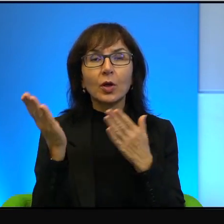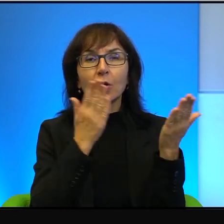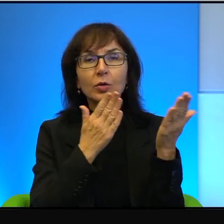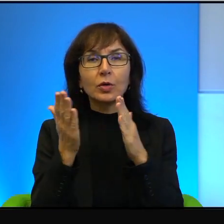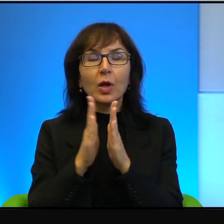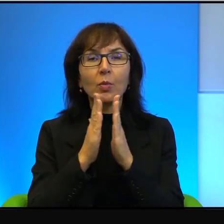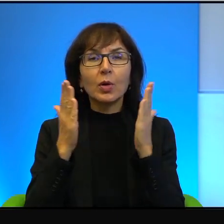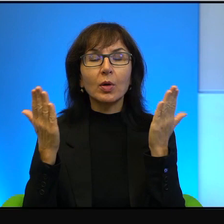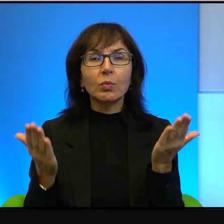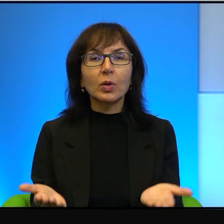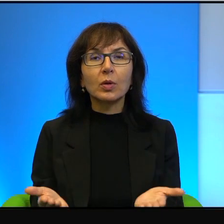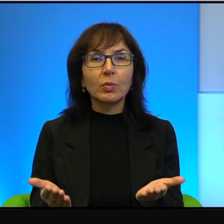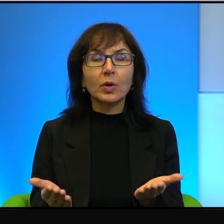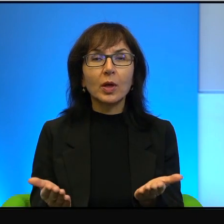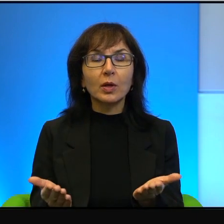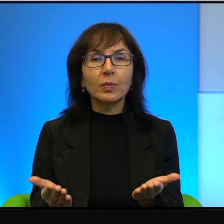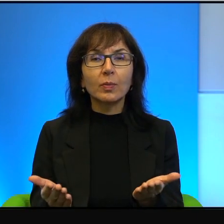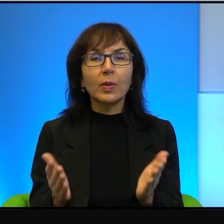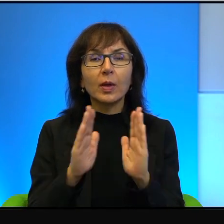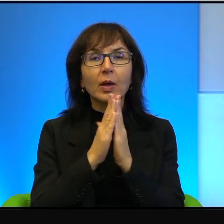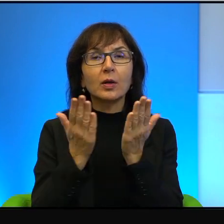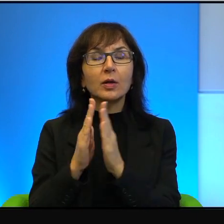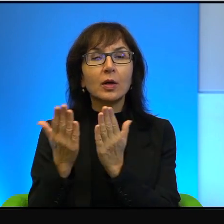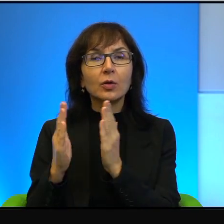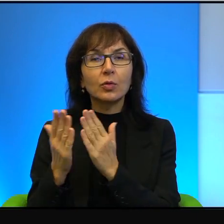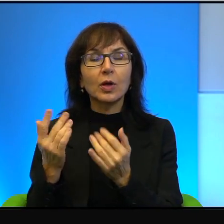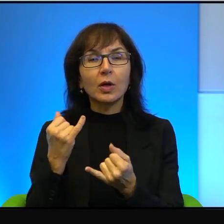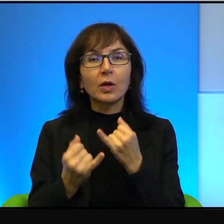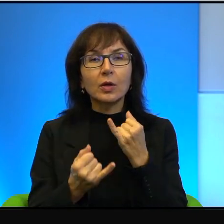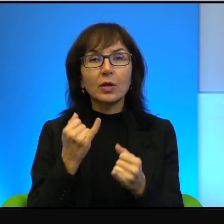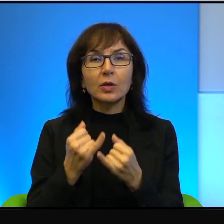hebrajską literalnie, tak, jeżeli odnosimy się do historii,